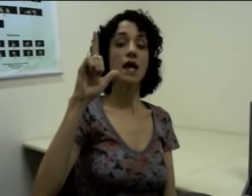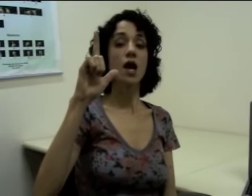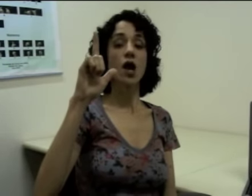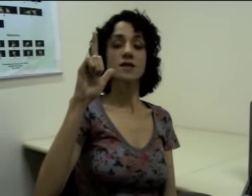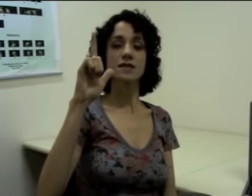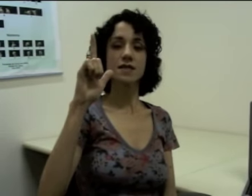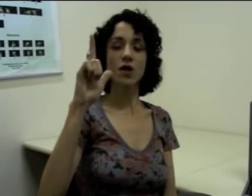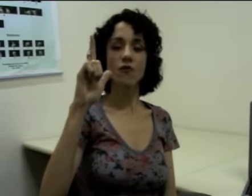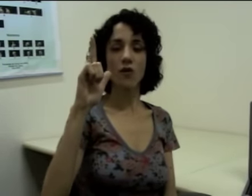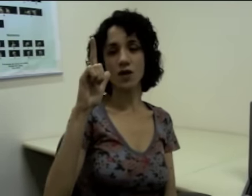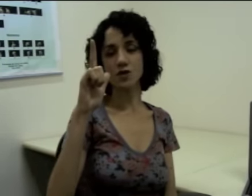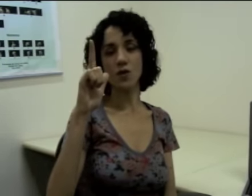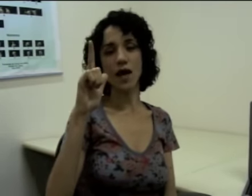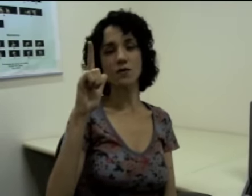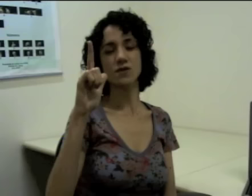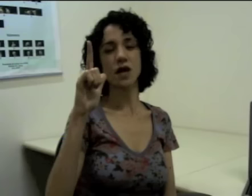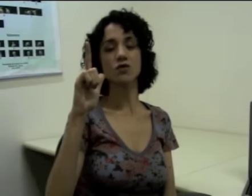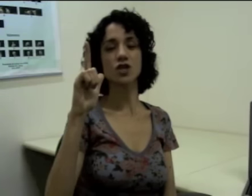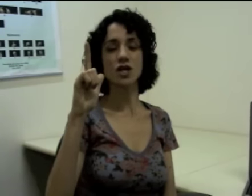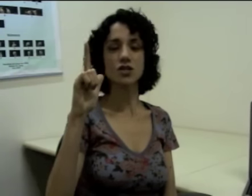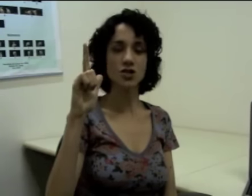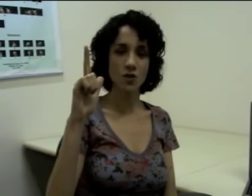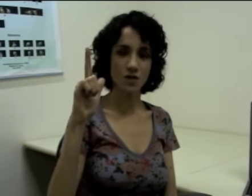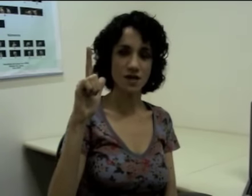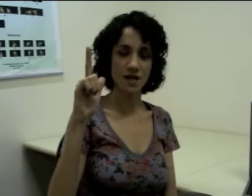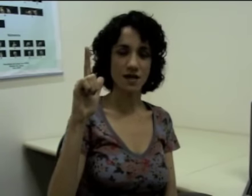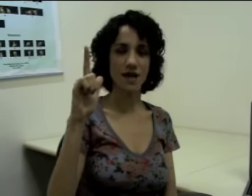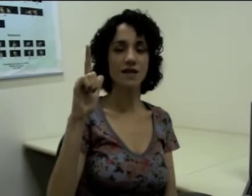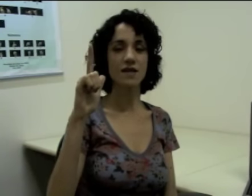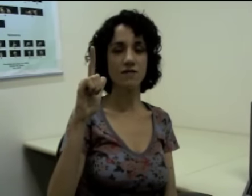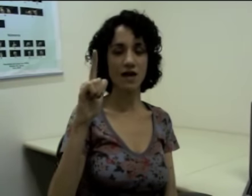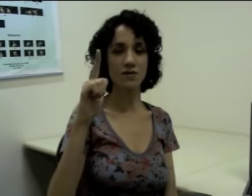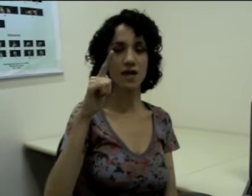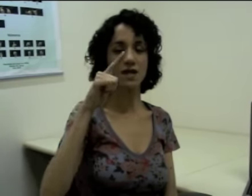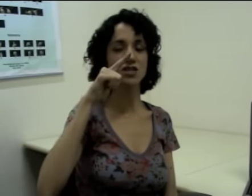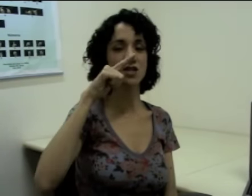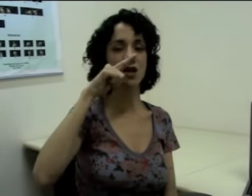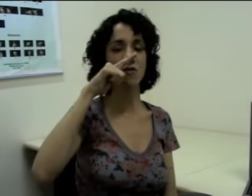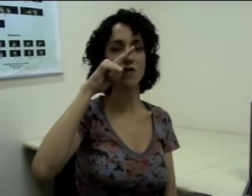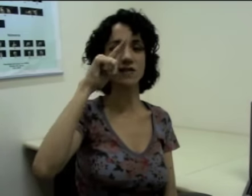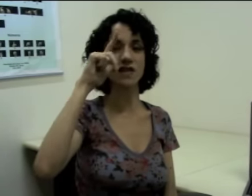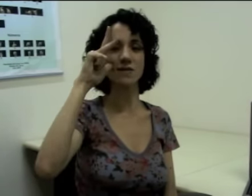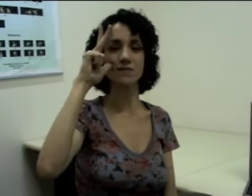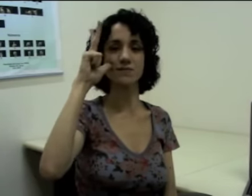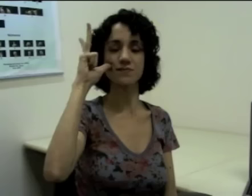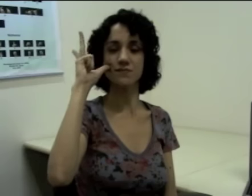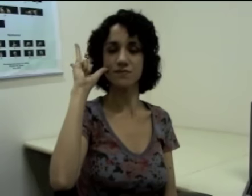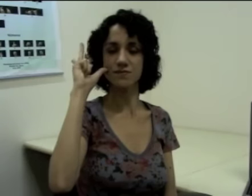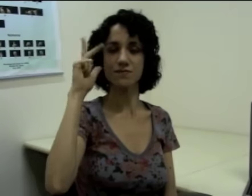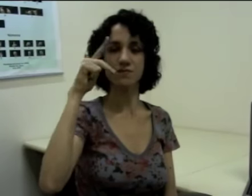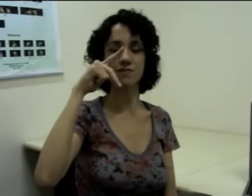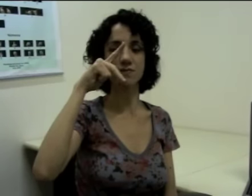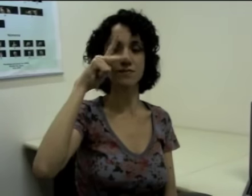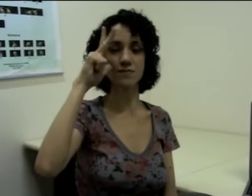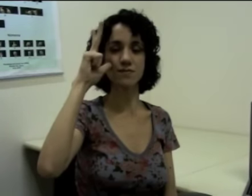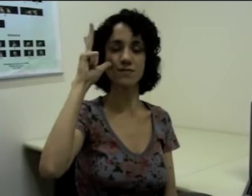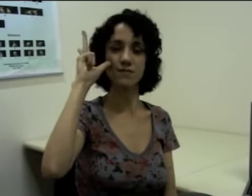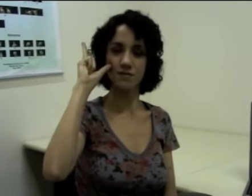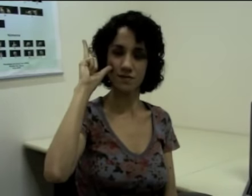Se eu for articular o sinal de anteontem que é derivado desse, eu vou fazer (sinalização)